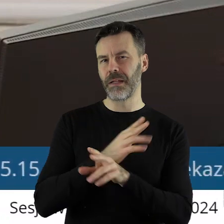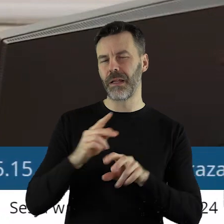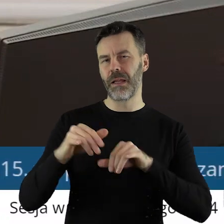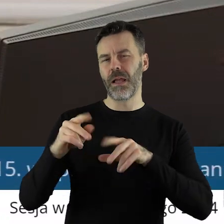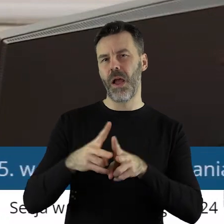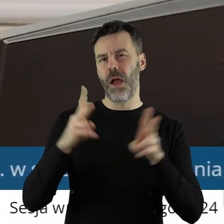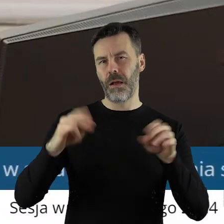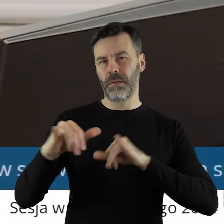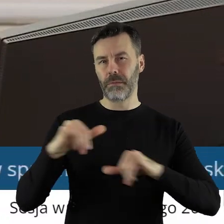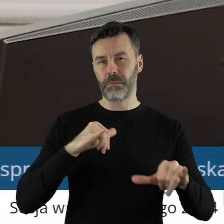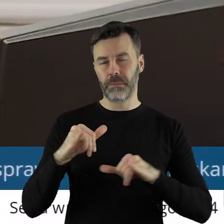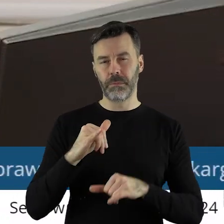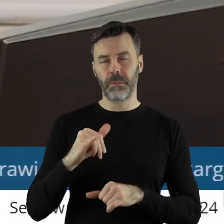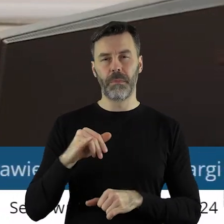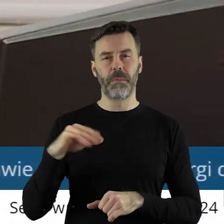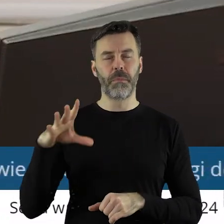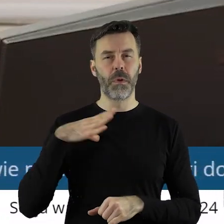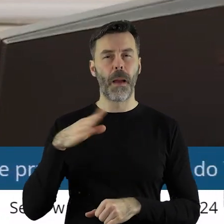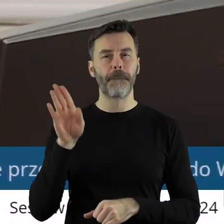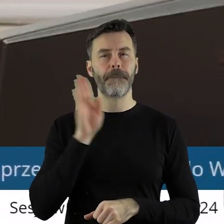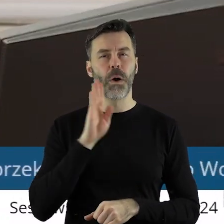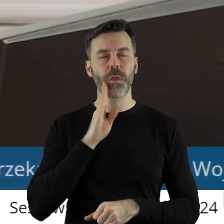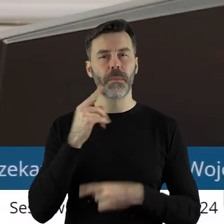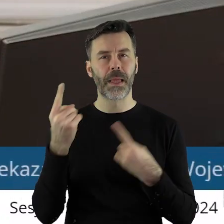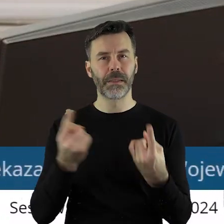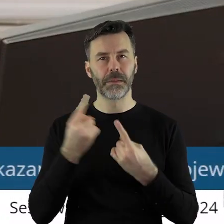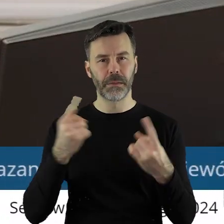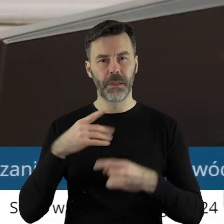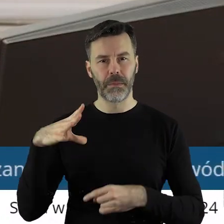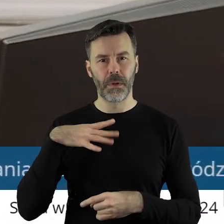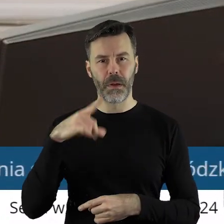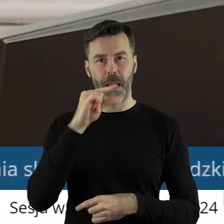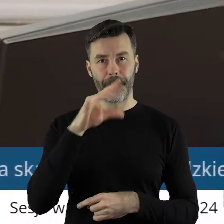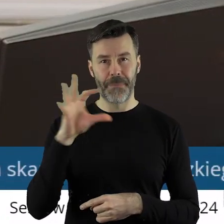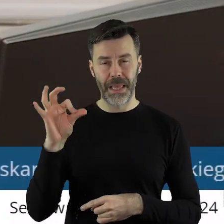ponieważ w podobnej sytuacji klub radnych Prawa i Sprawiedliwości